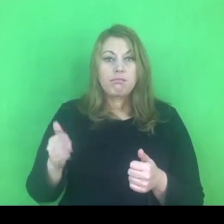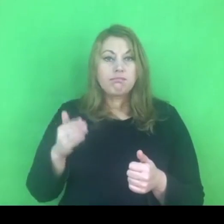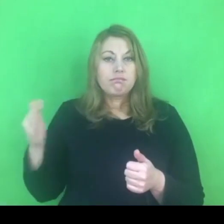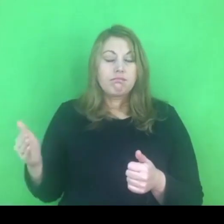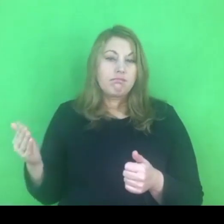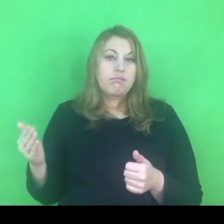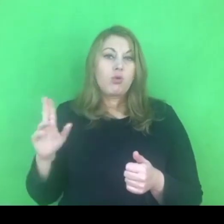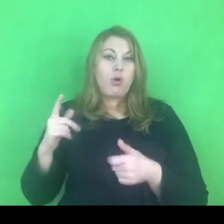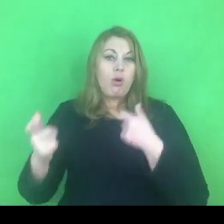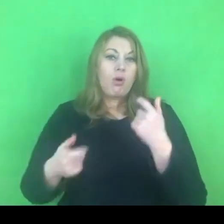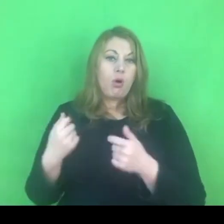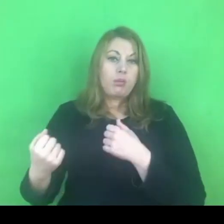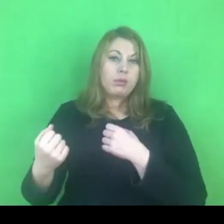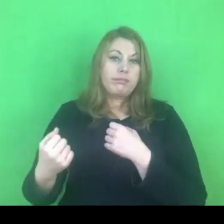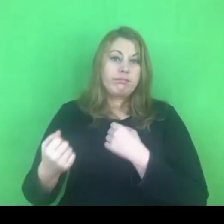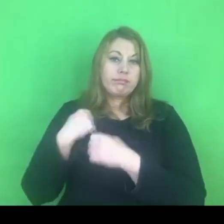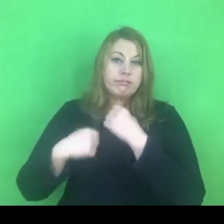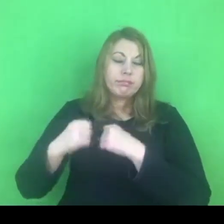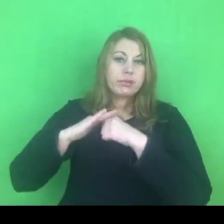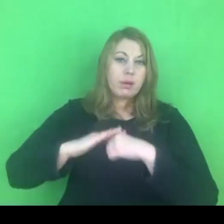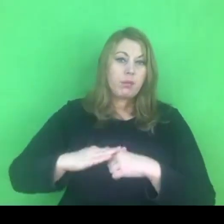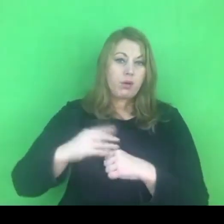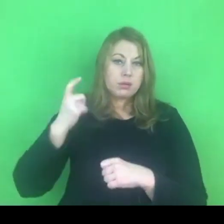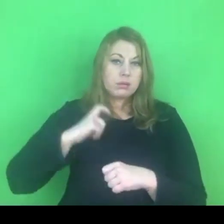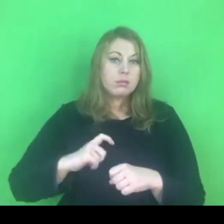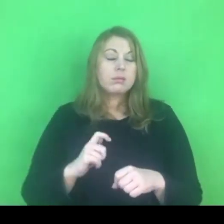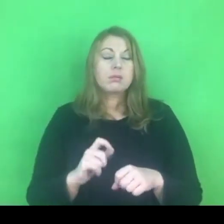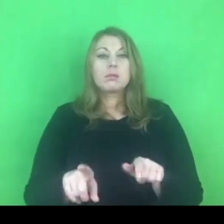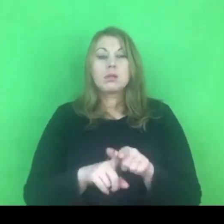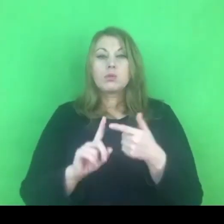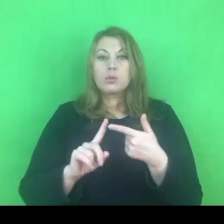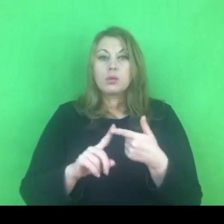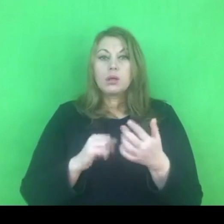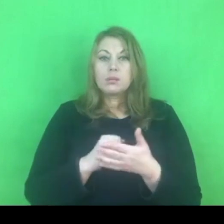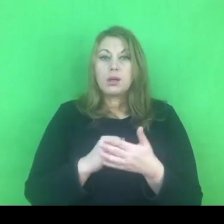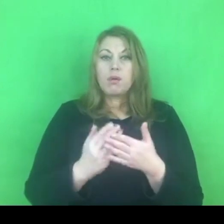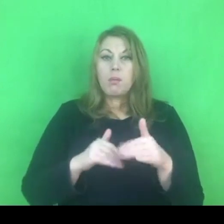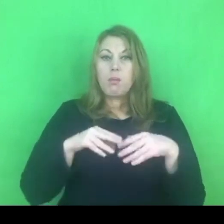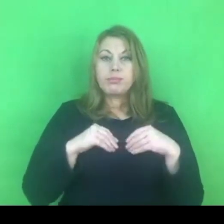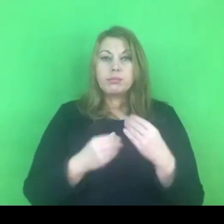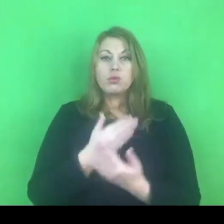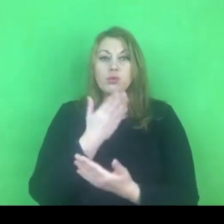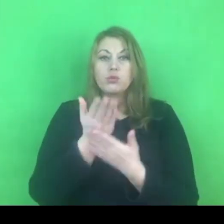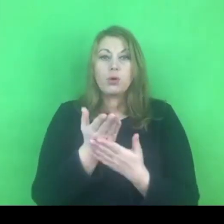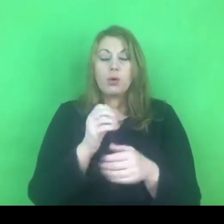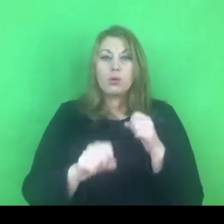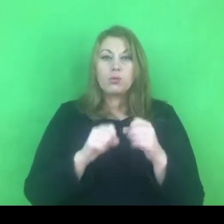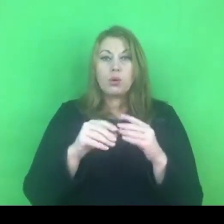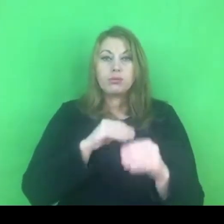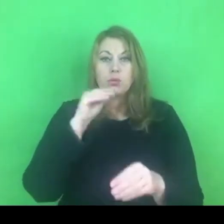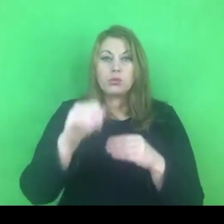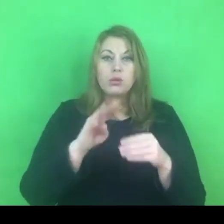Po drugie, ma możliwość złożenia do sądu wniosku o przedlużenie tego zakazu.